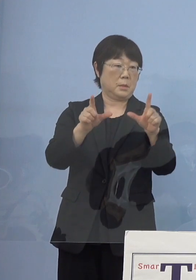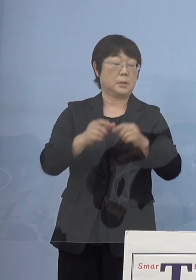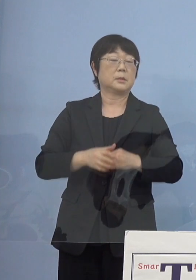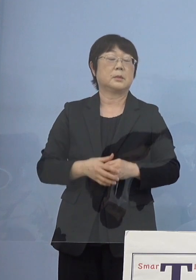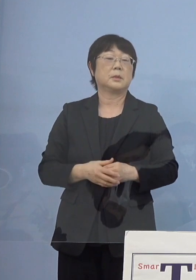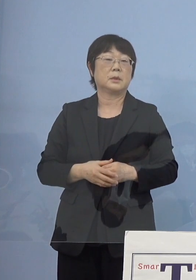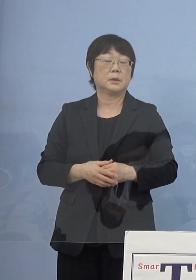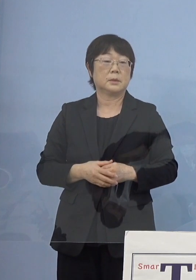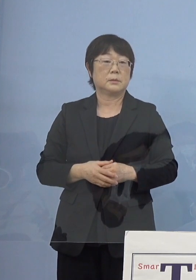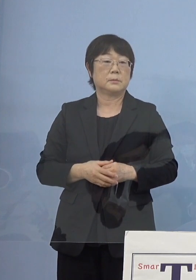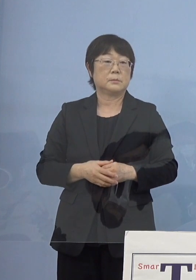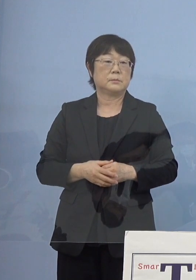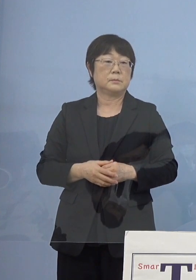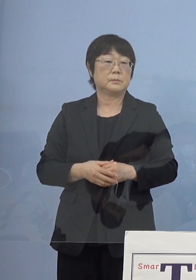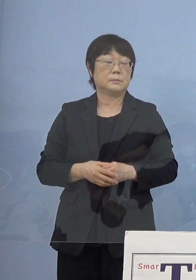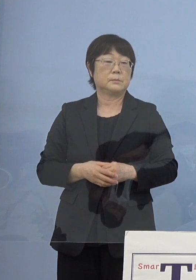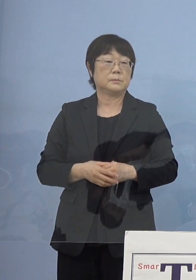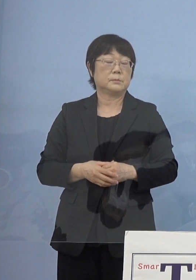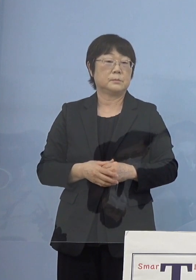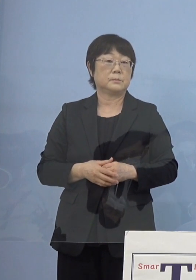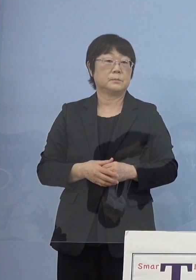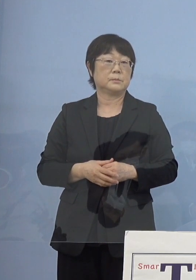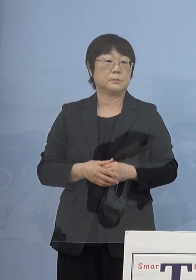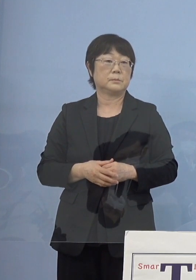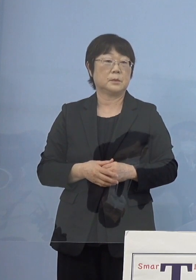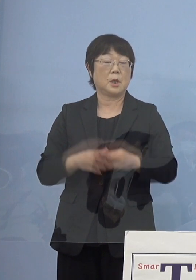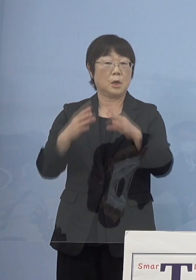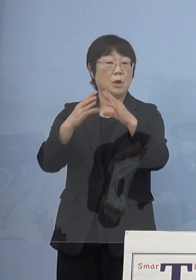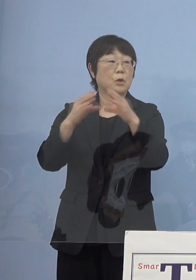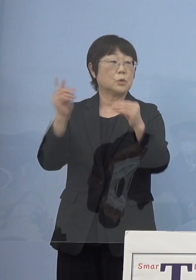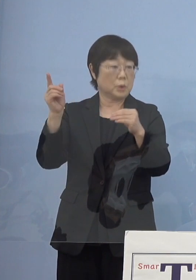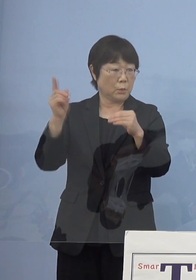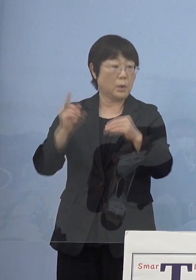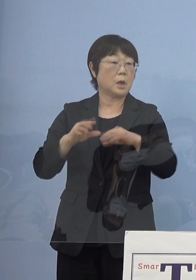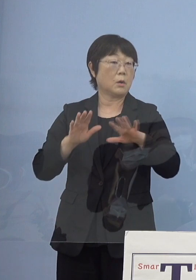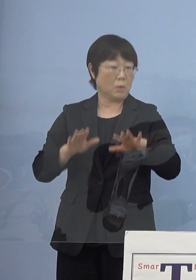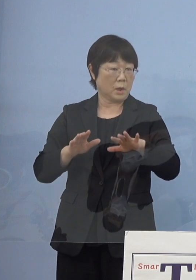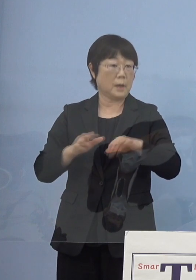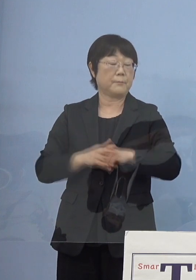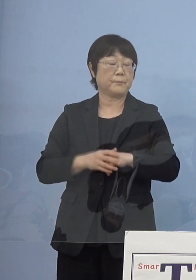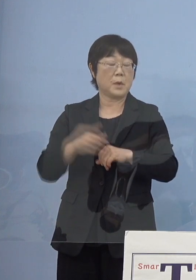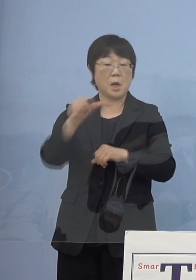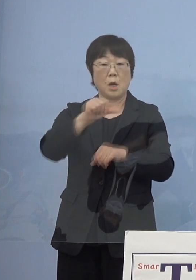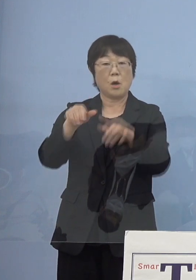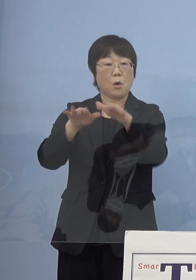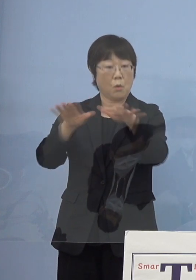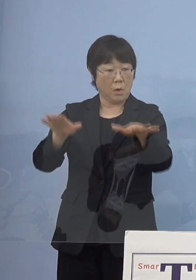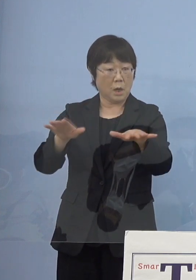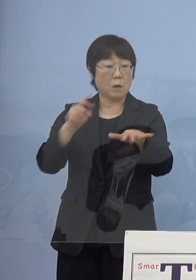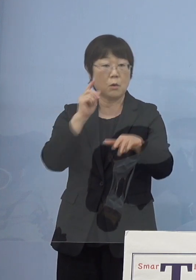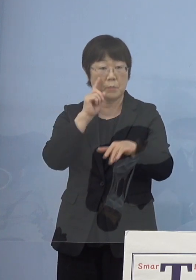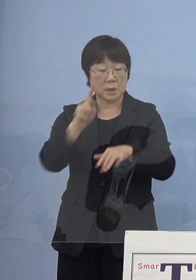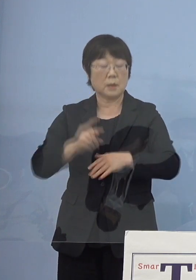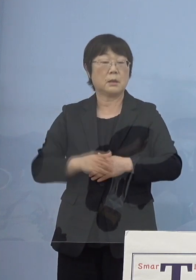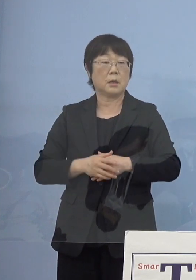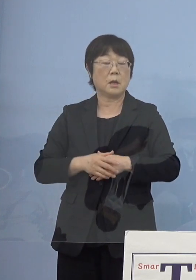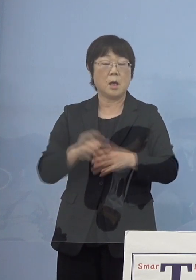ということになっています しかし国の方で今回の特に「第5波」を受け またワクチン